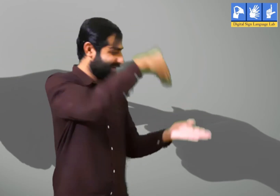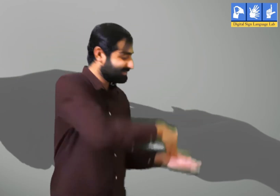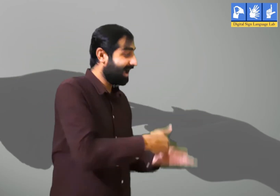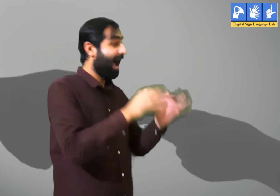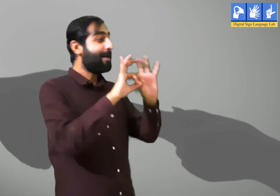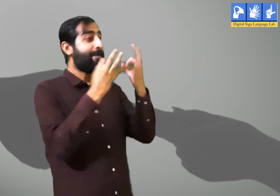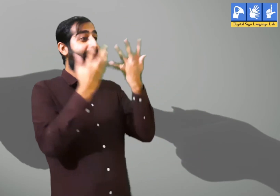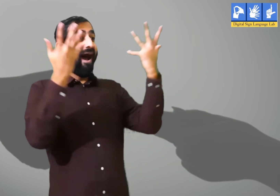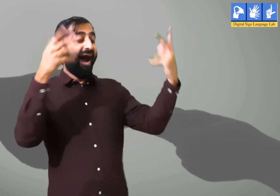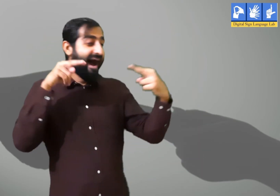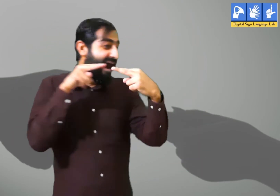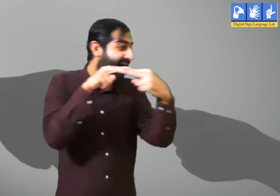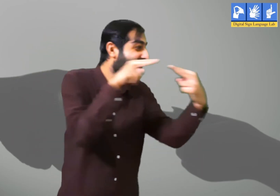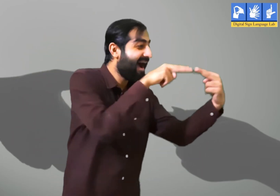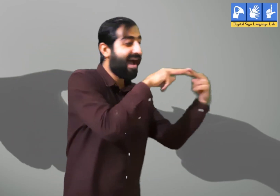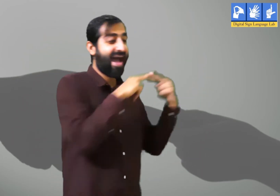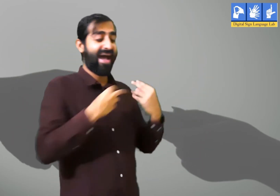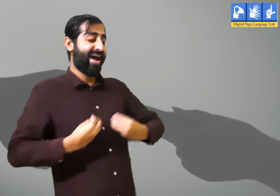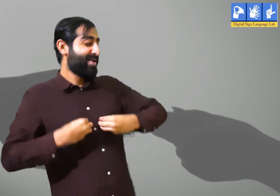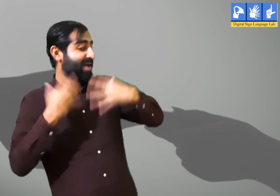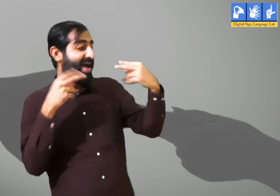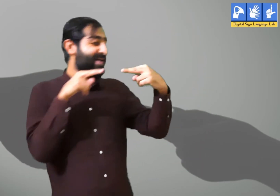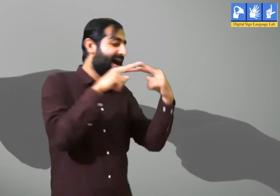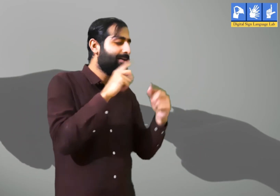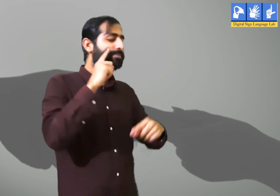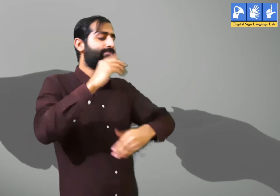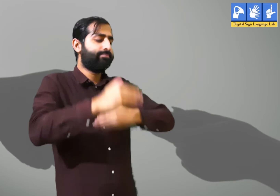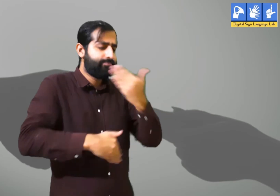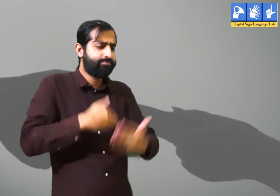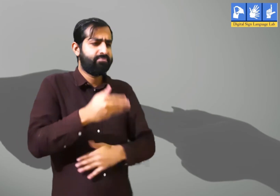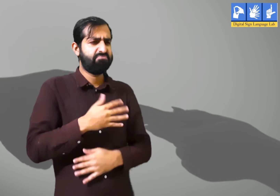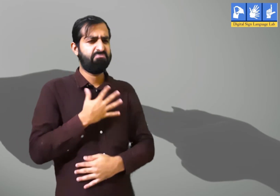घर पहुंचने पर अपने परिवार वालों को देखकर उन्हें बहुत ख़ुशी होती हैं।